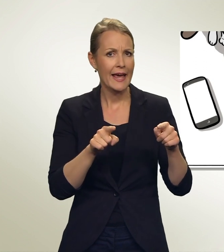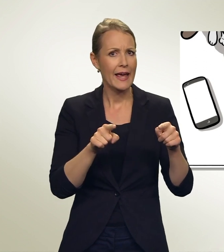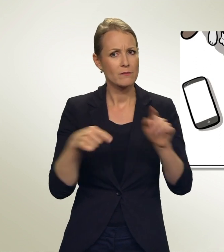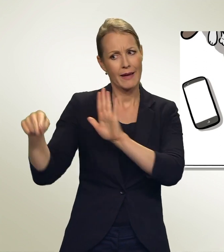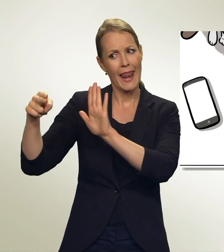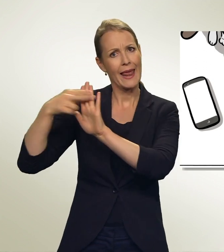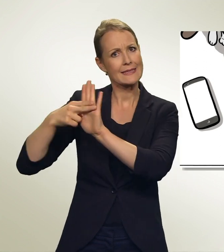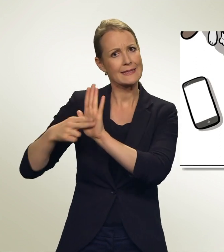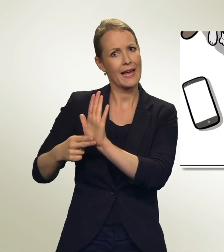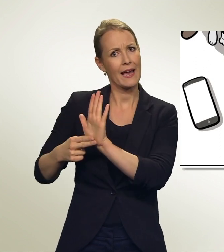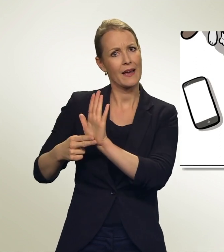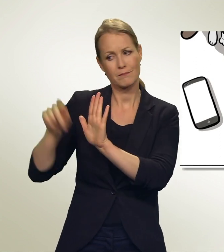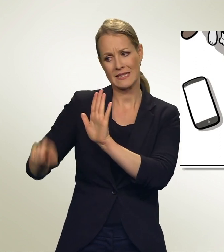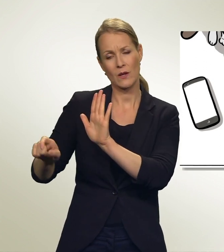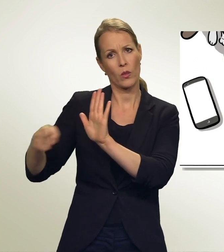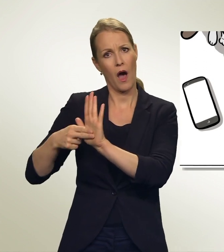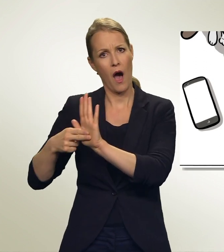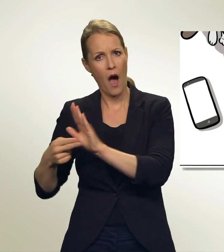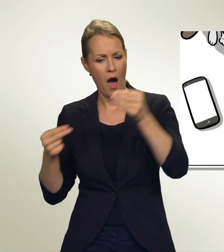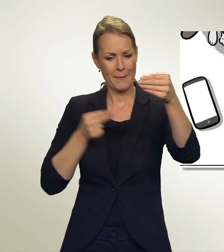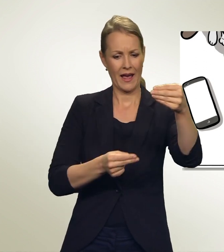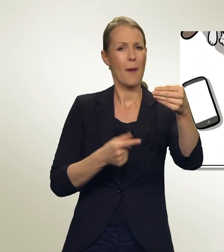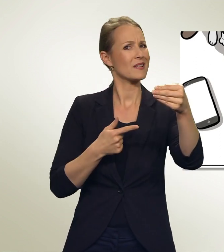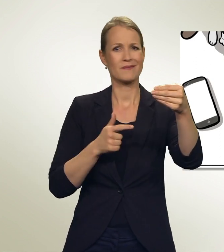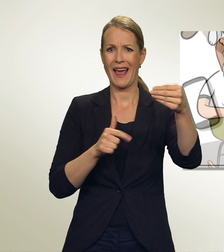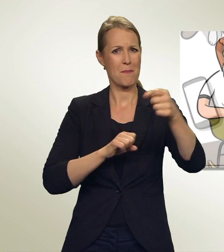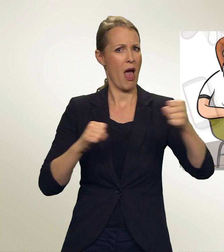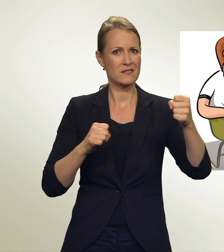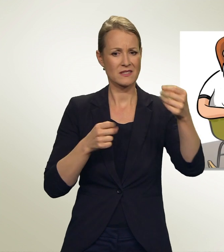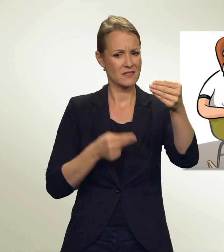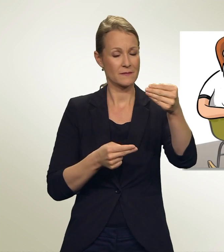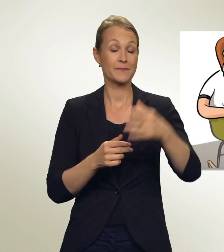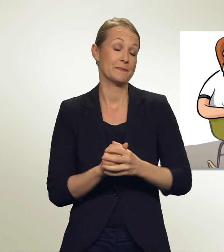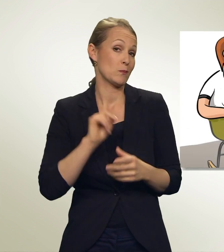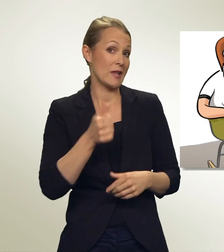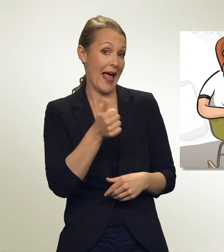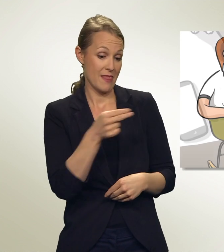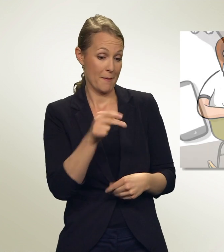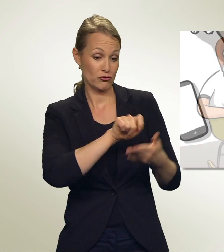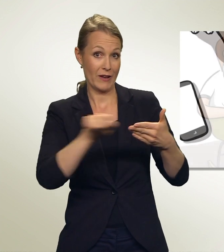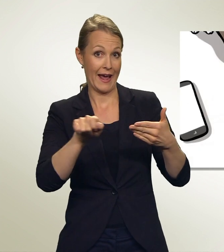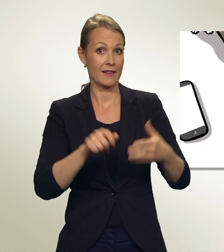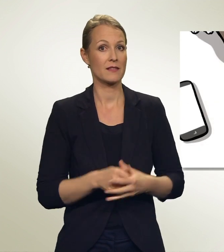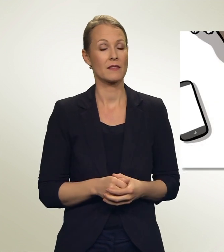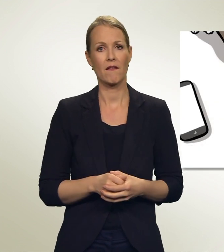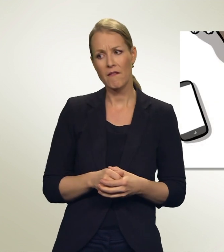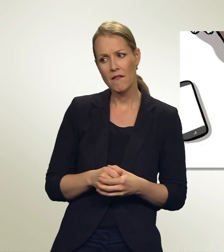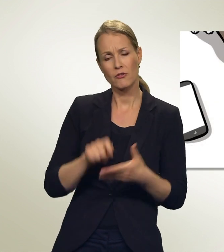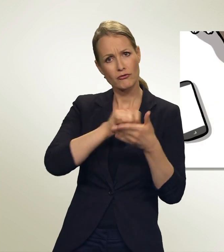Aber mein Zettel ist schon voll, es gibt keinen Platz mehr. Streiche einfach einen Namen durch! Streichen, das geht?!